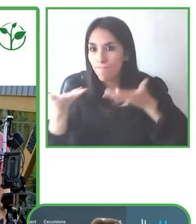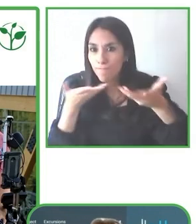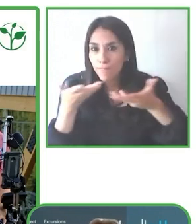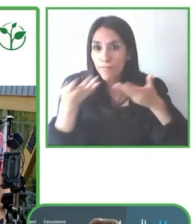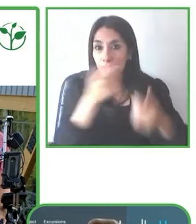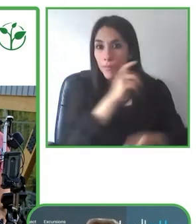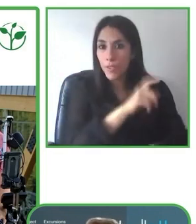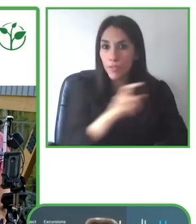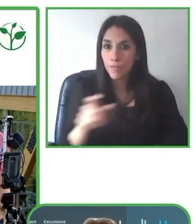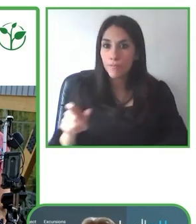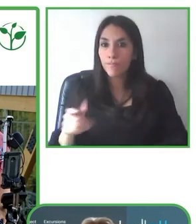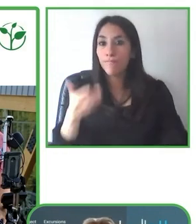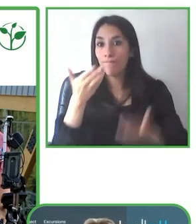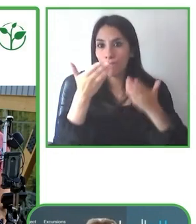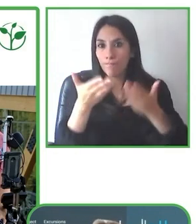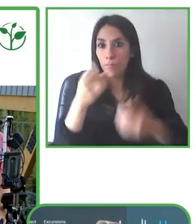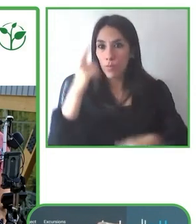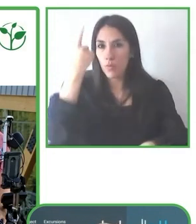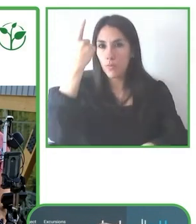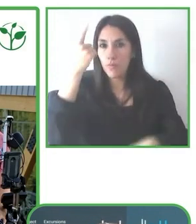que vamos capacitando en el tema de accesibilidad.